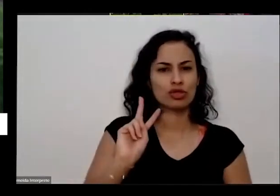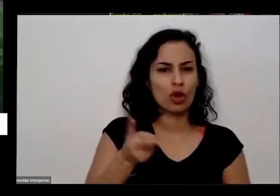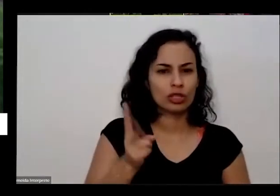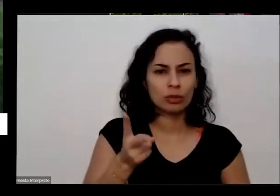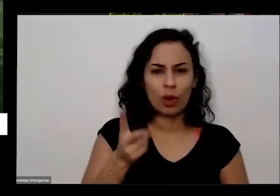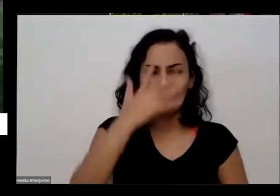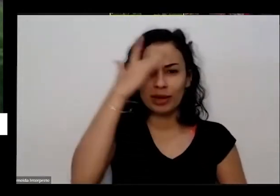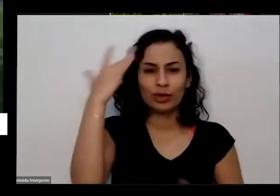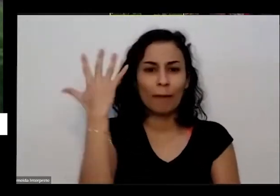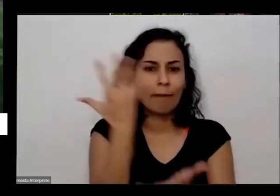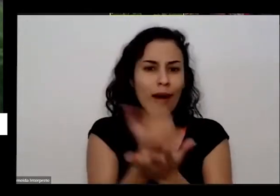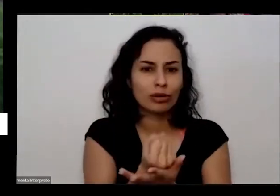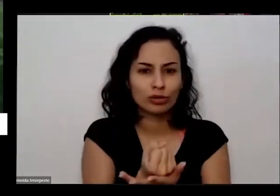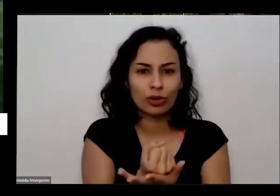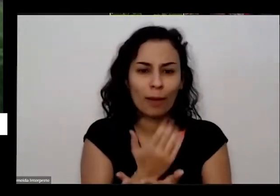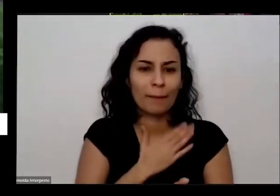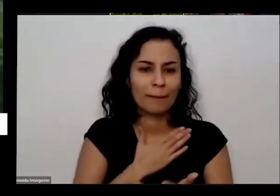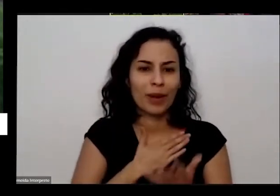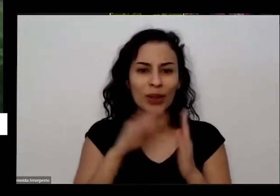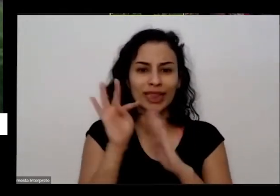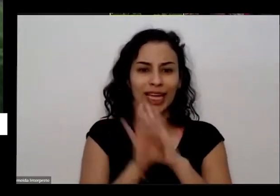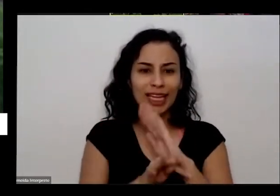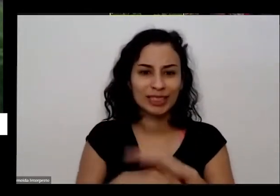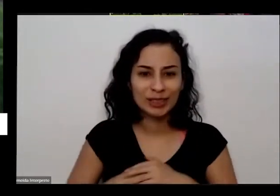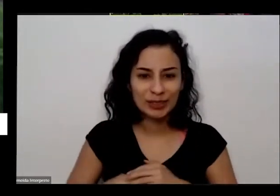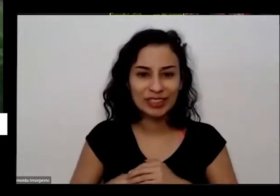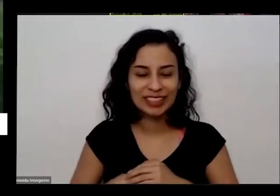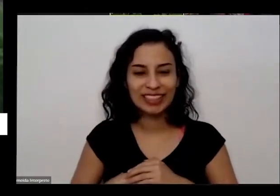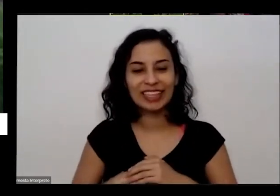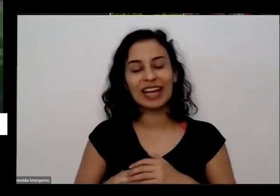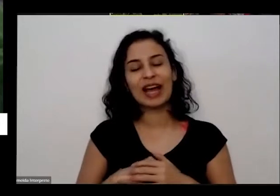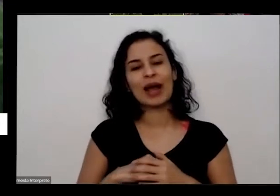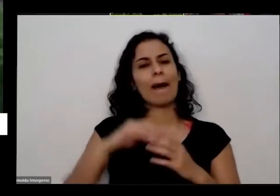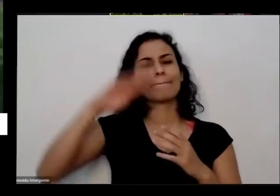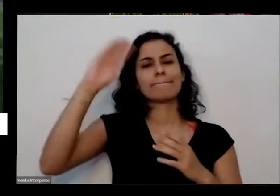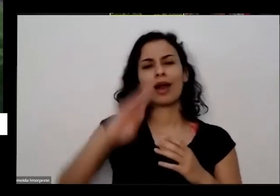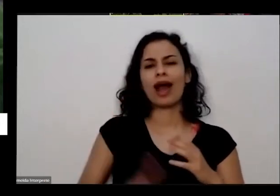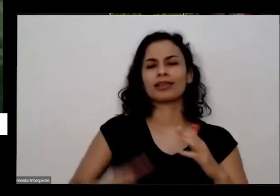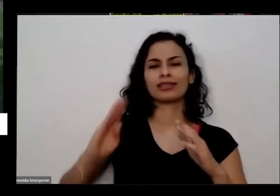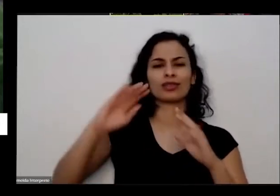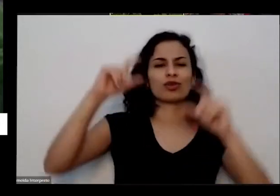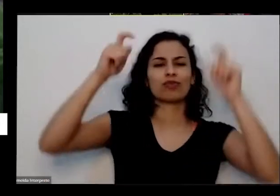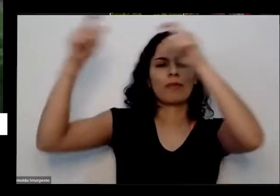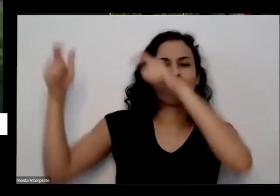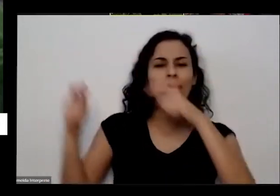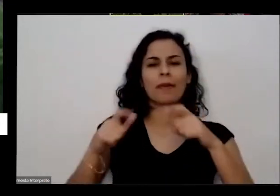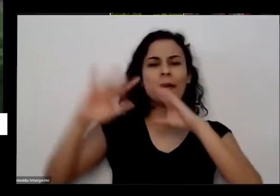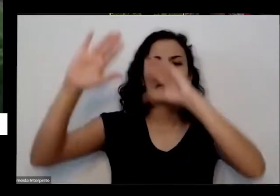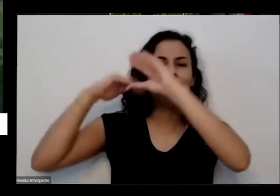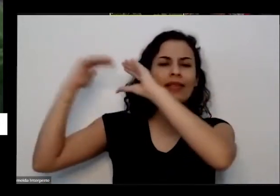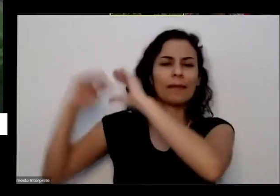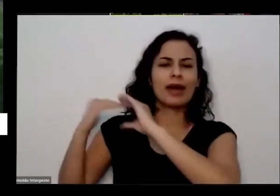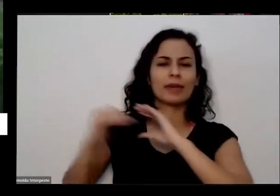eu comecei a receber mensagens do Brasil todo das pessoas agradecendo publicando é falando